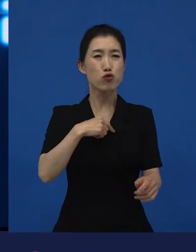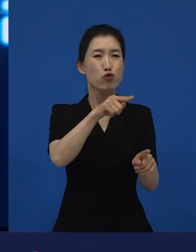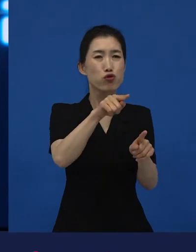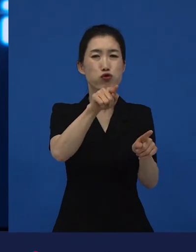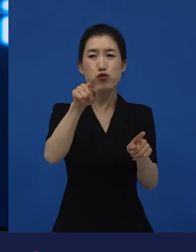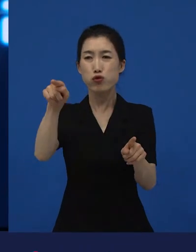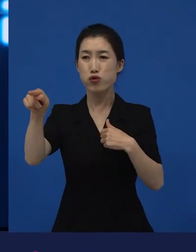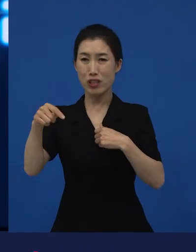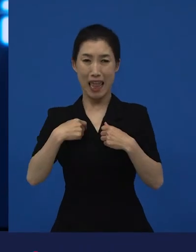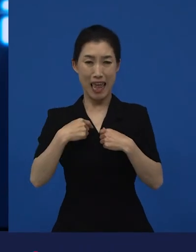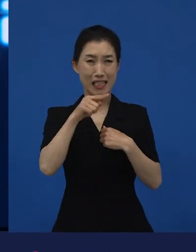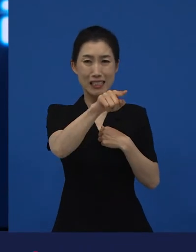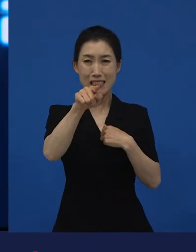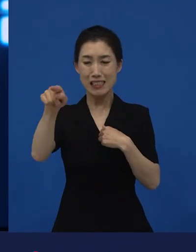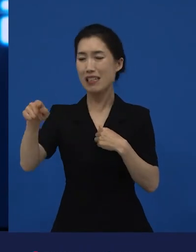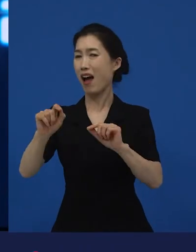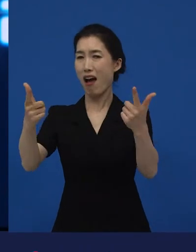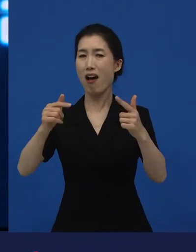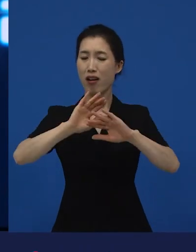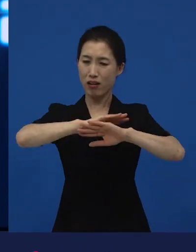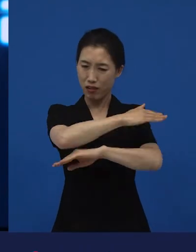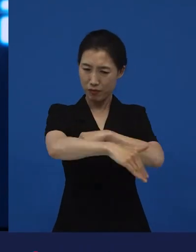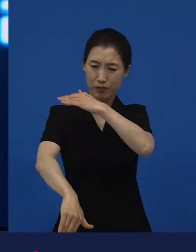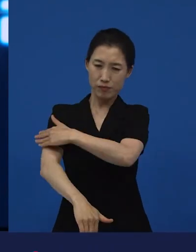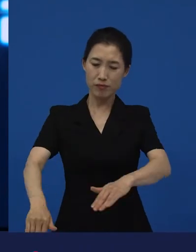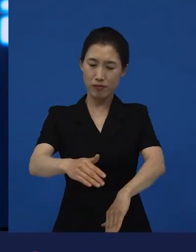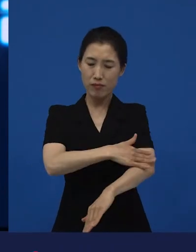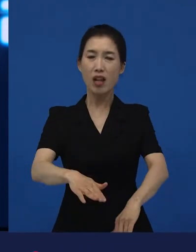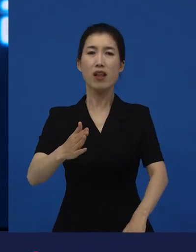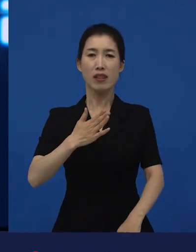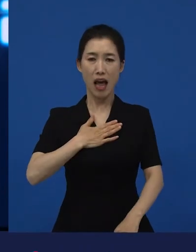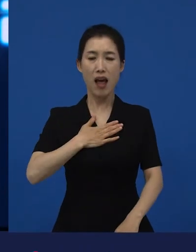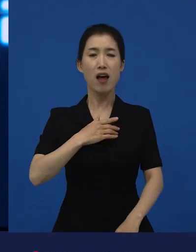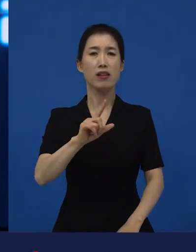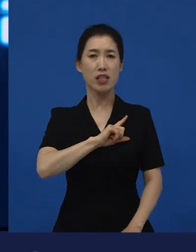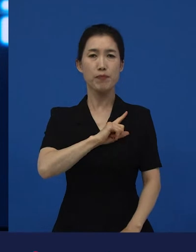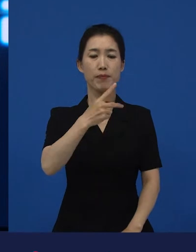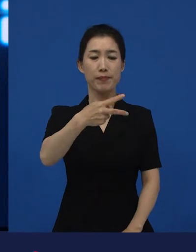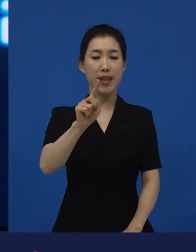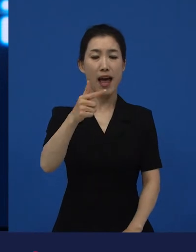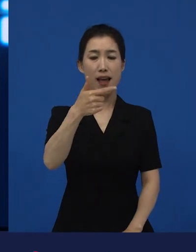나는 뭐가 아니고, 뭐가 아니고, 그냥 나는 나 다니엘 블레이크다.라고 얘기했을 때